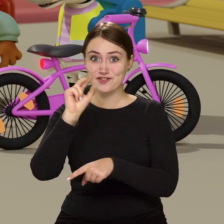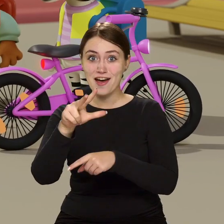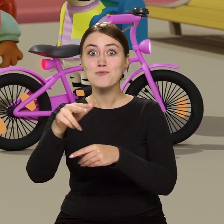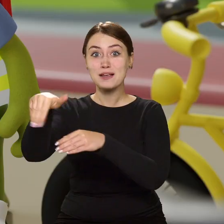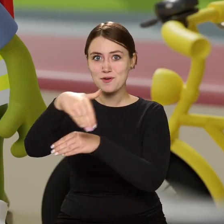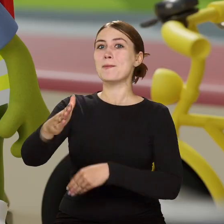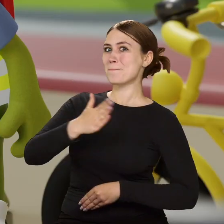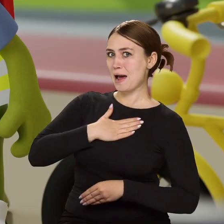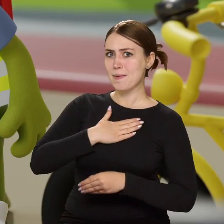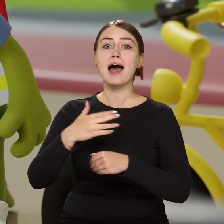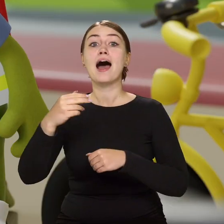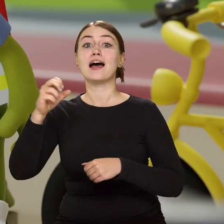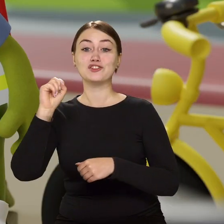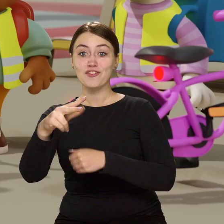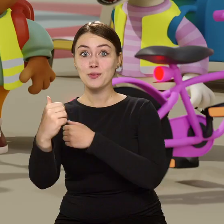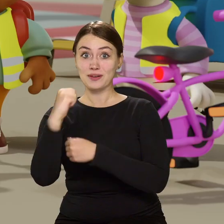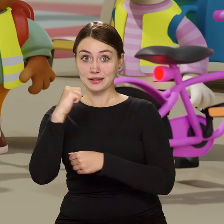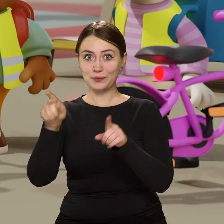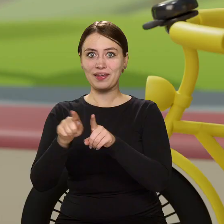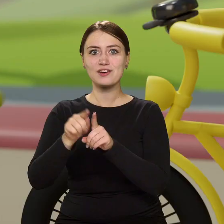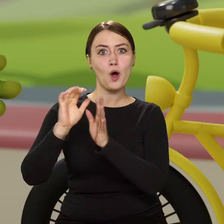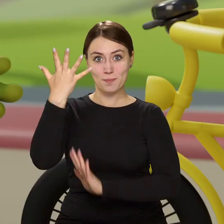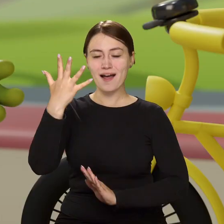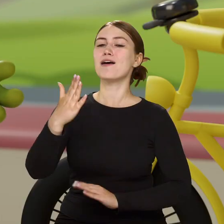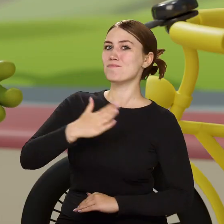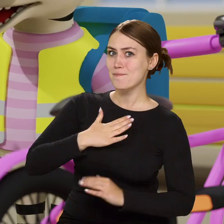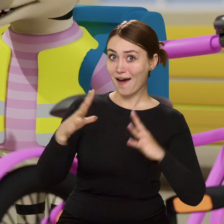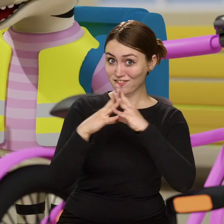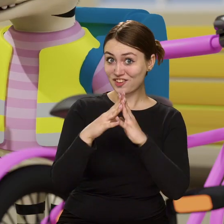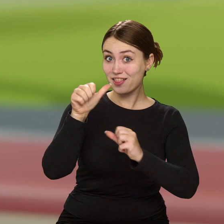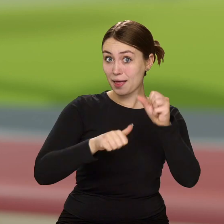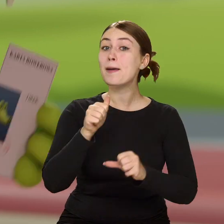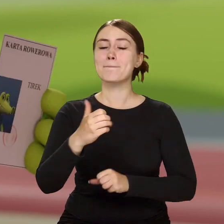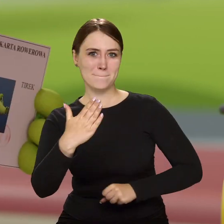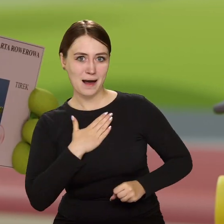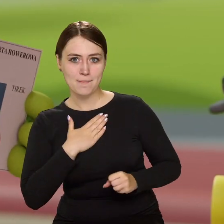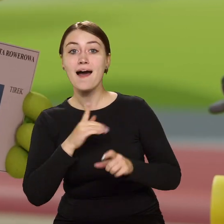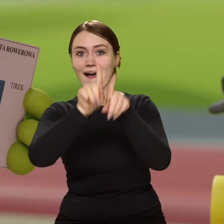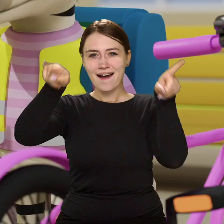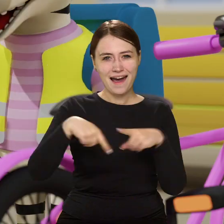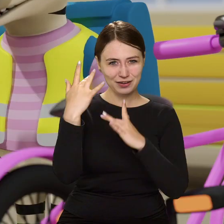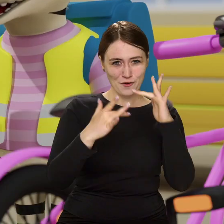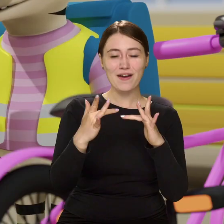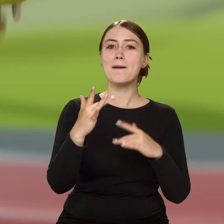Mamy! A Światła z tyłu i odblaski? Mamy! A 10 lat? Mamy! To karty rowerowe też mamy? Mamy!